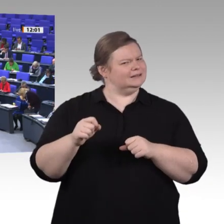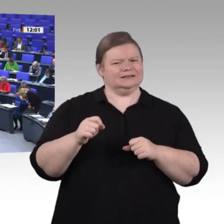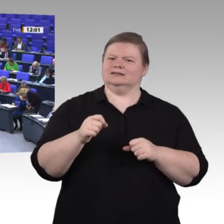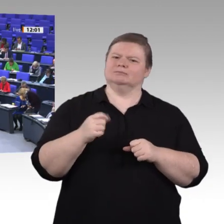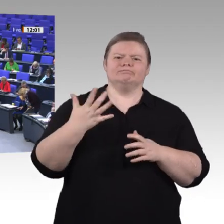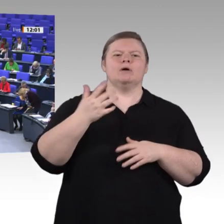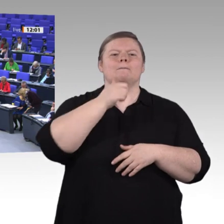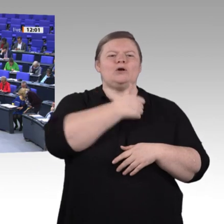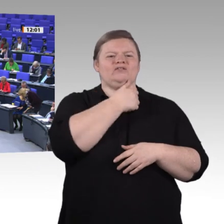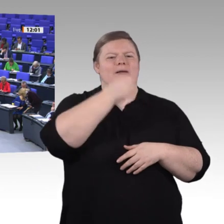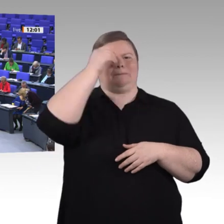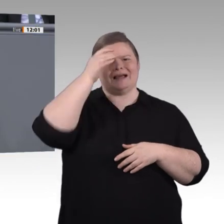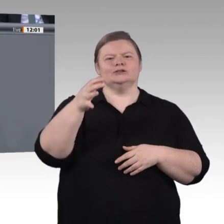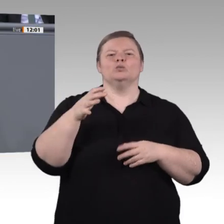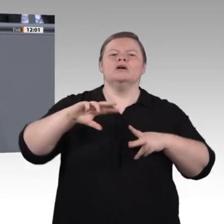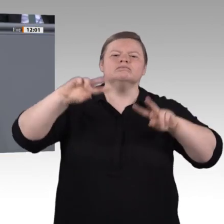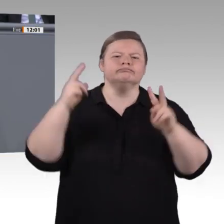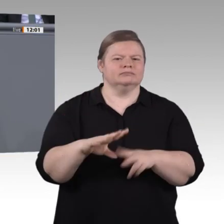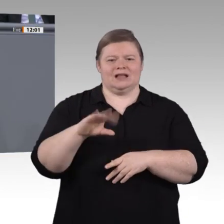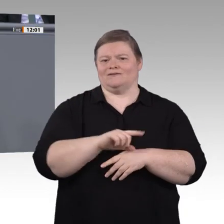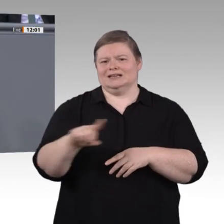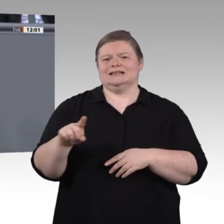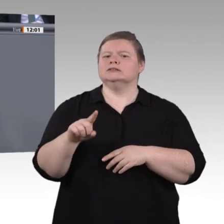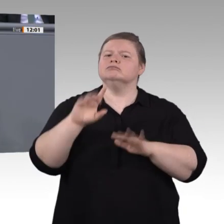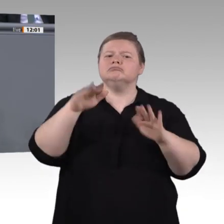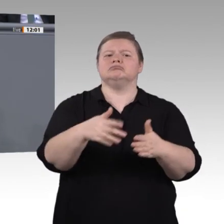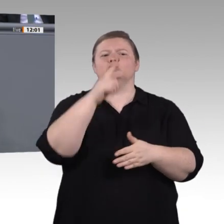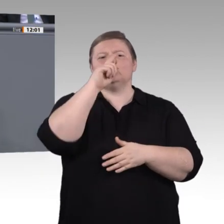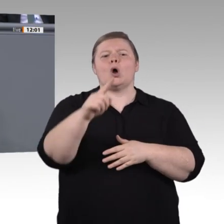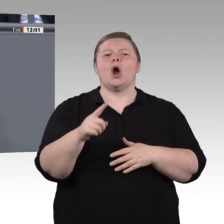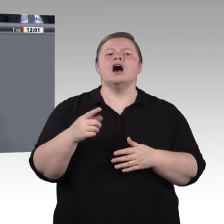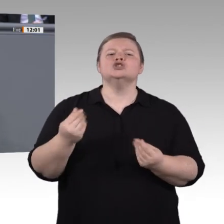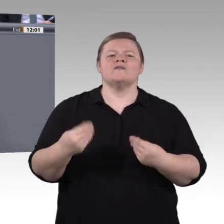Damit bin ich bei einem dritten Punkt. Wir finden, junge Leute sollten in der Lage